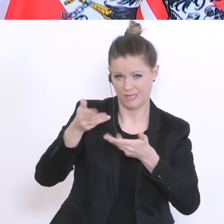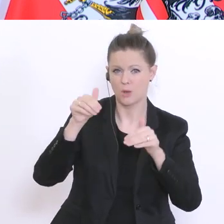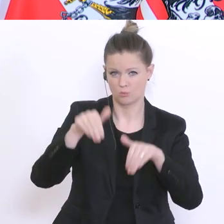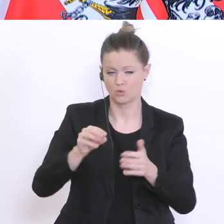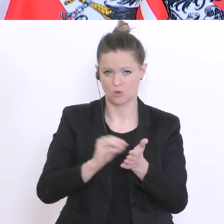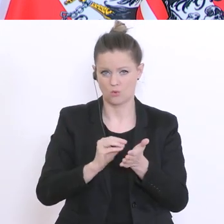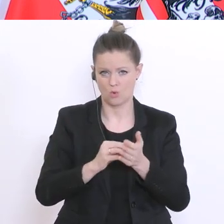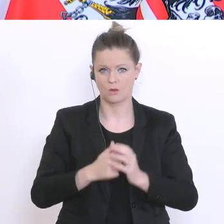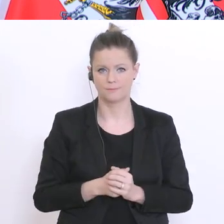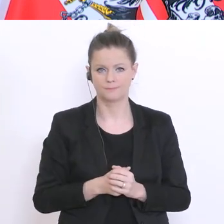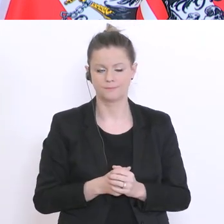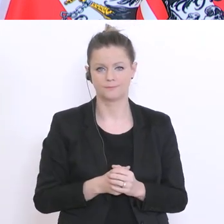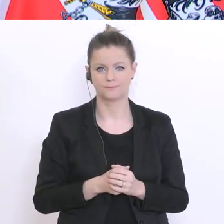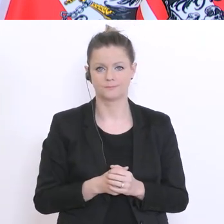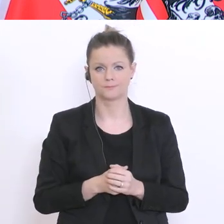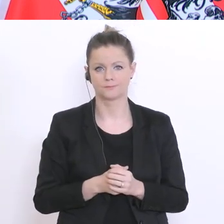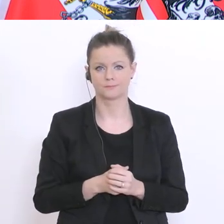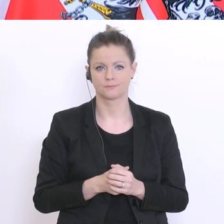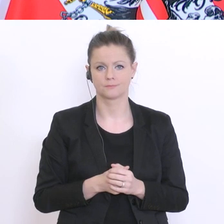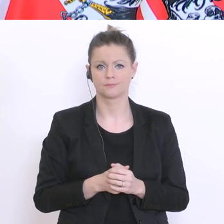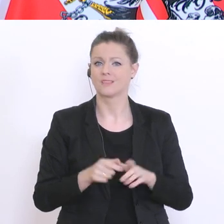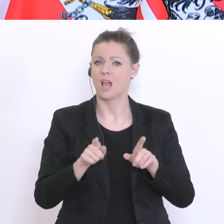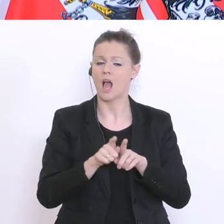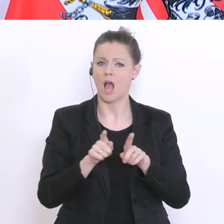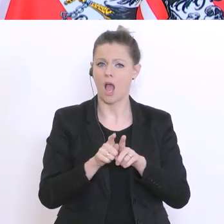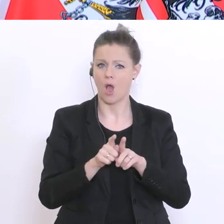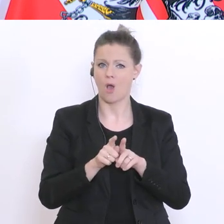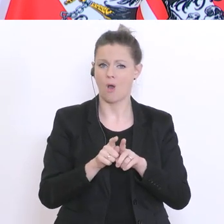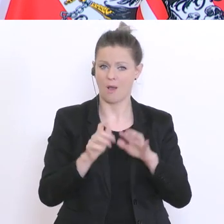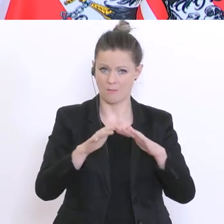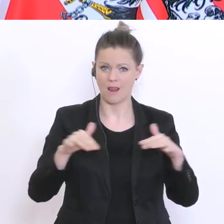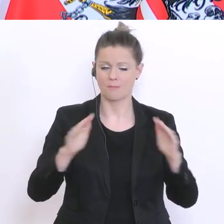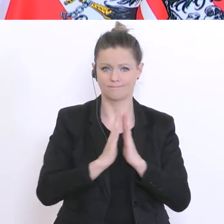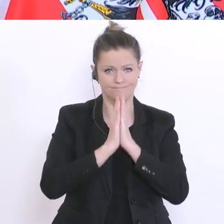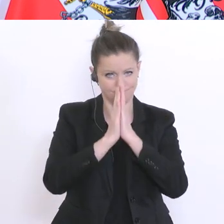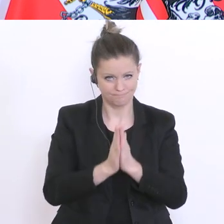werde dazu auch um eine Verordnungsermächtigung das Parlament ersuchen und dann, wenn ich eine